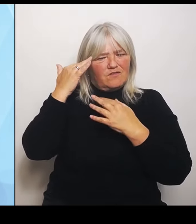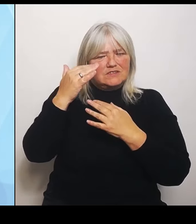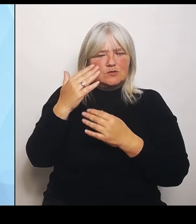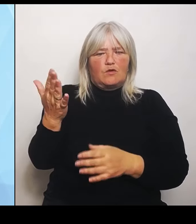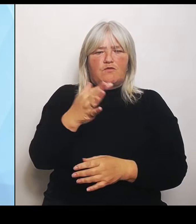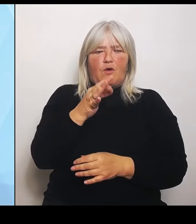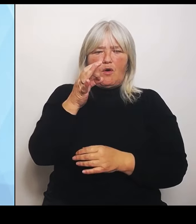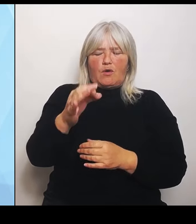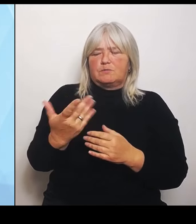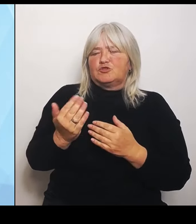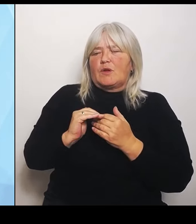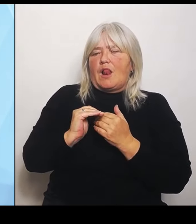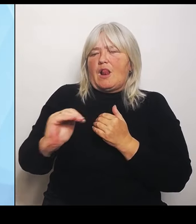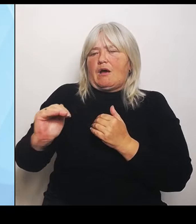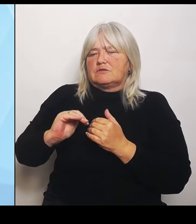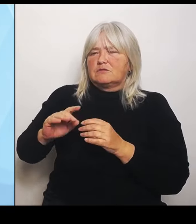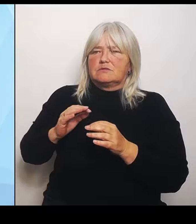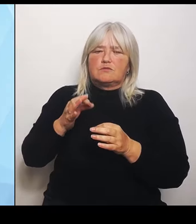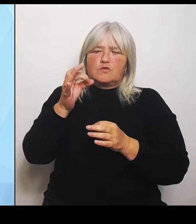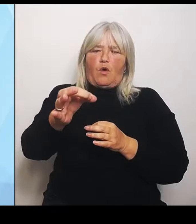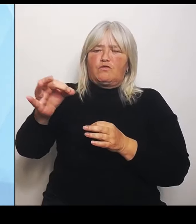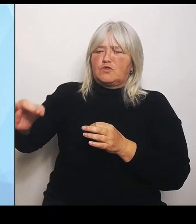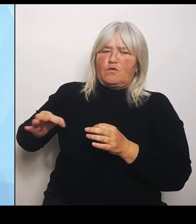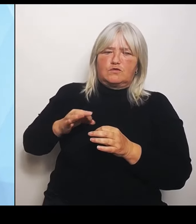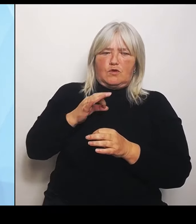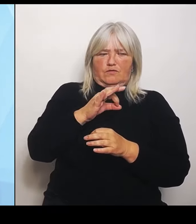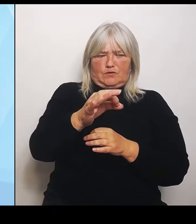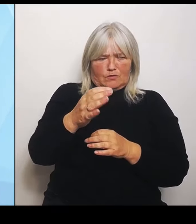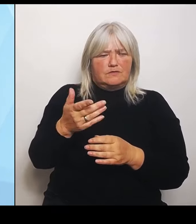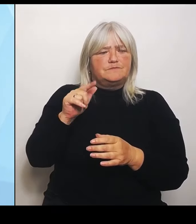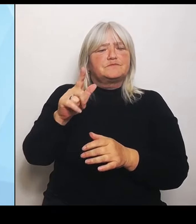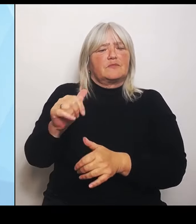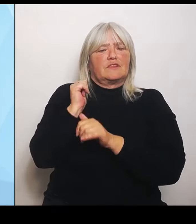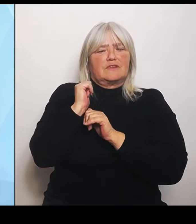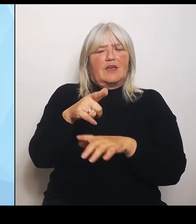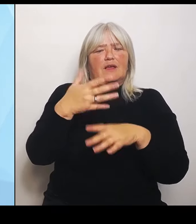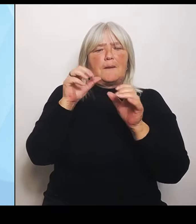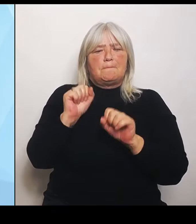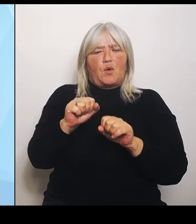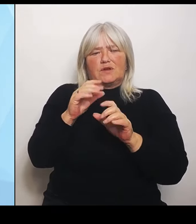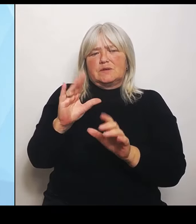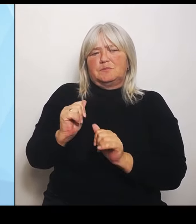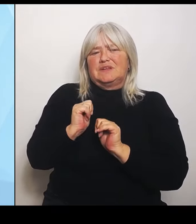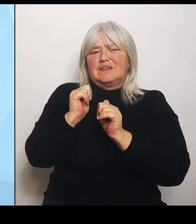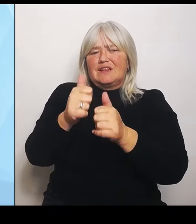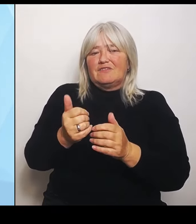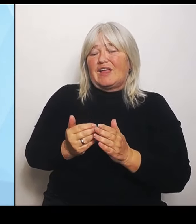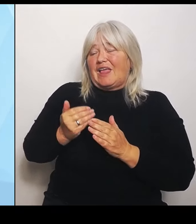Möglichkeit, sich mithilfe externer Experten die bestmögliche Basis für anstehende Umstrukturierungen in der